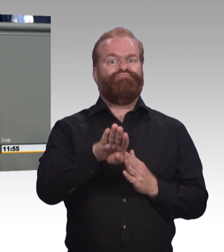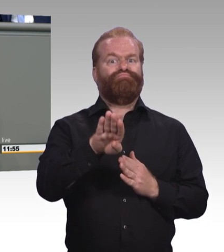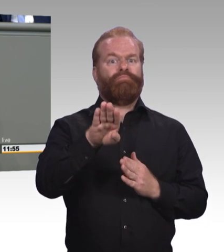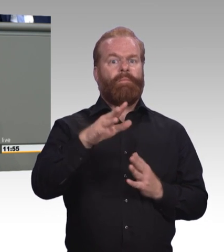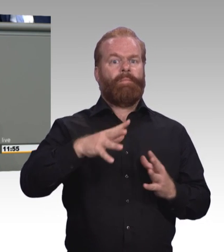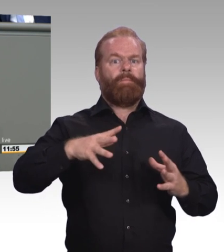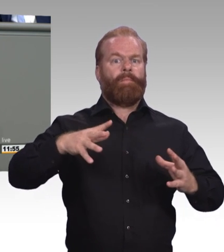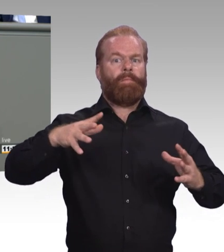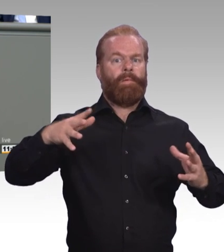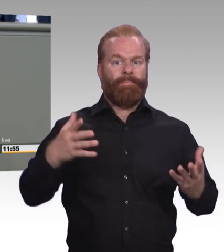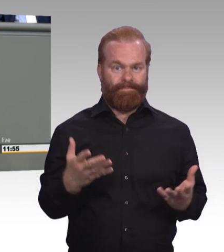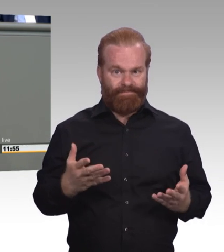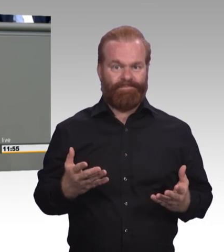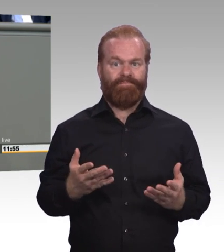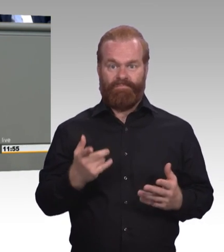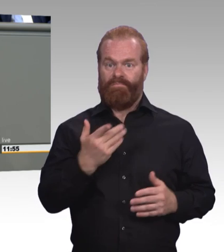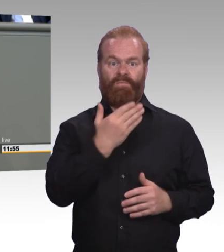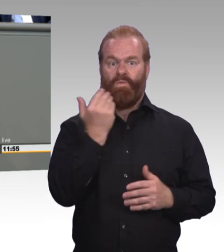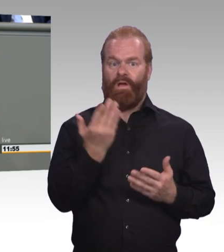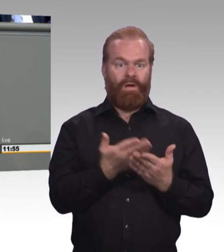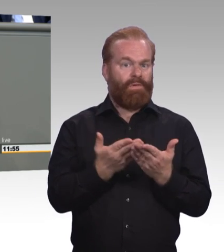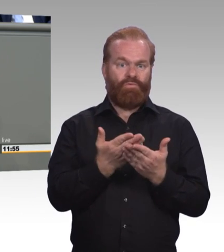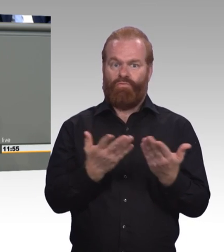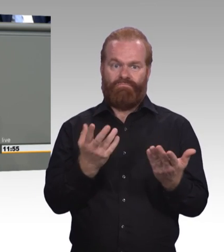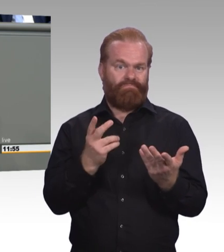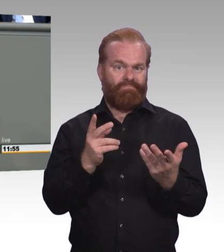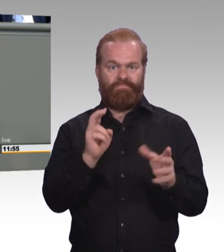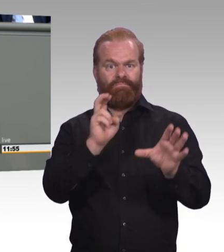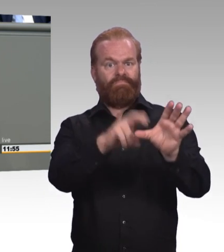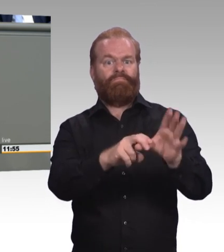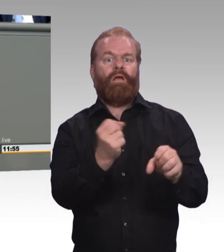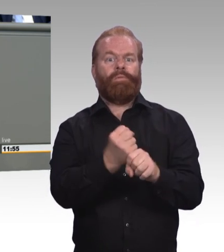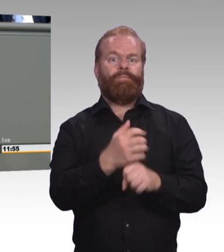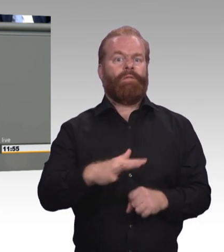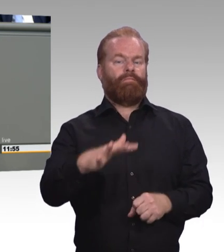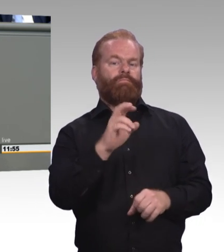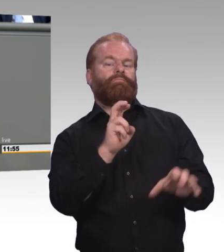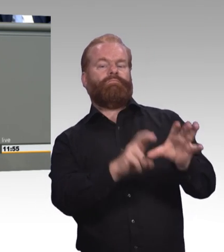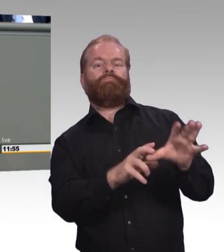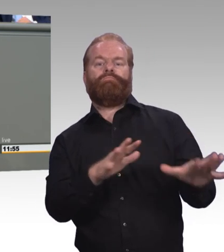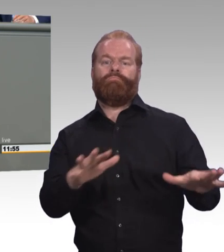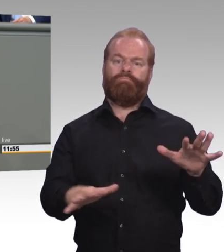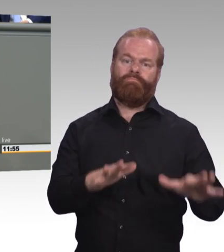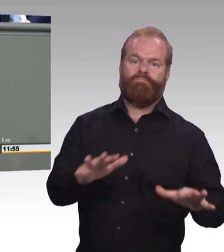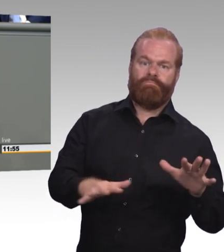die legitimiert wird durch wenig Qualifikation. Das heißt schlechte Löhne und schlechte Arbeitsbedingungen.